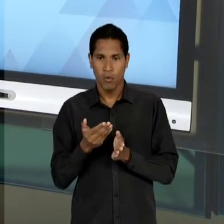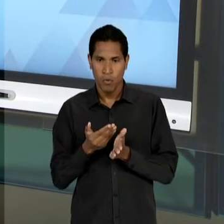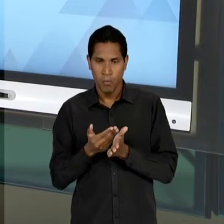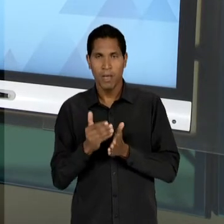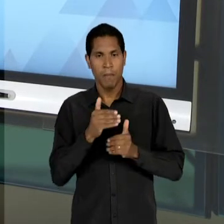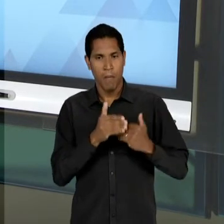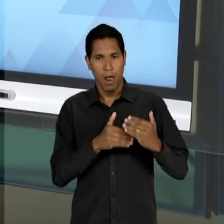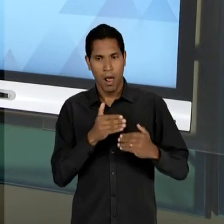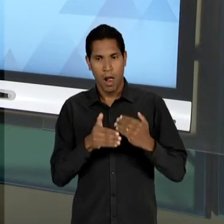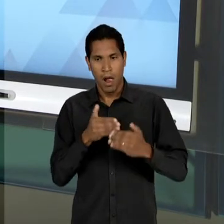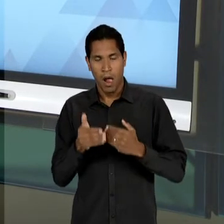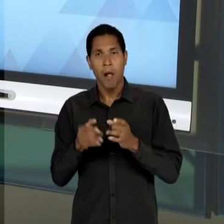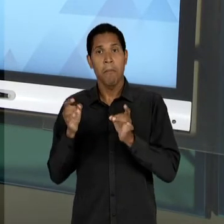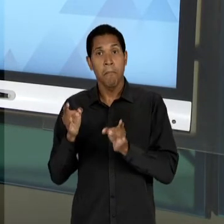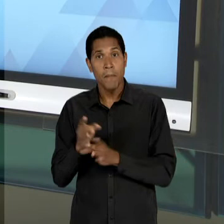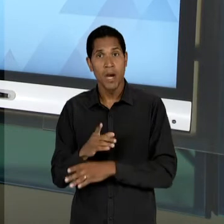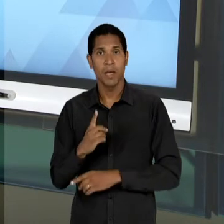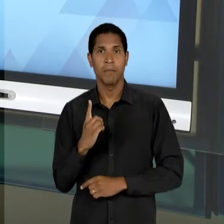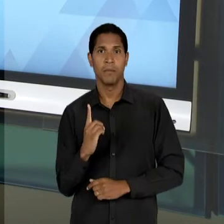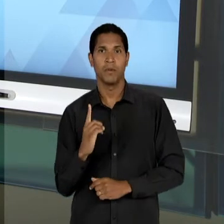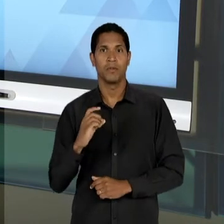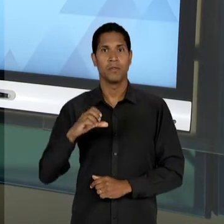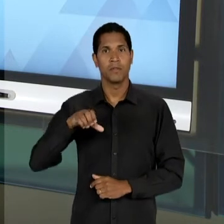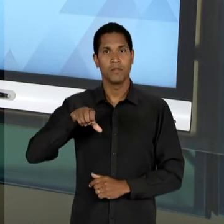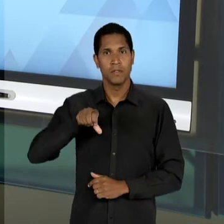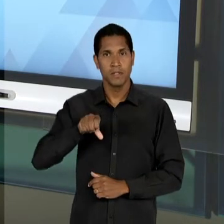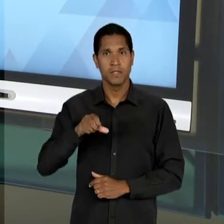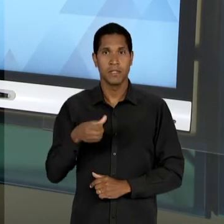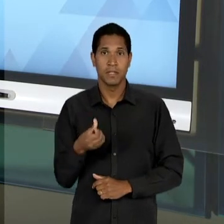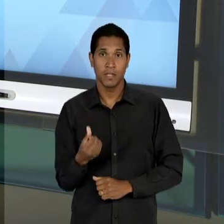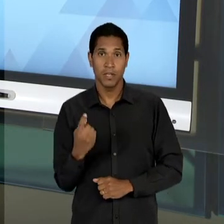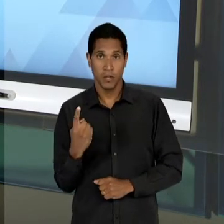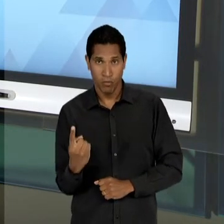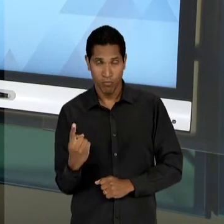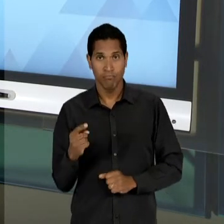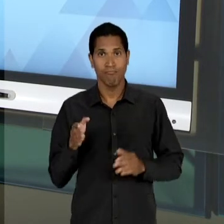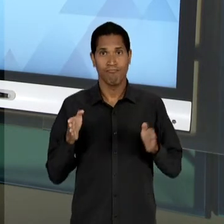CONCLUSÃO EM 1.961; SÃO 13 ANOS, DE 48 ATÉ 61 DE